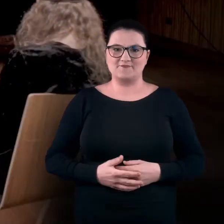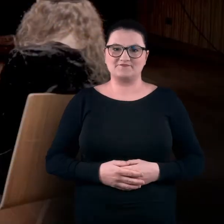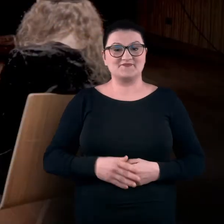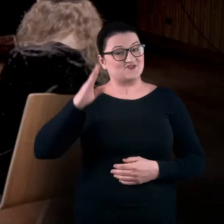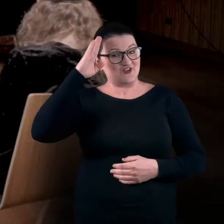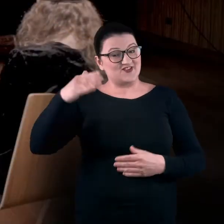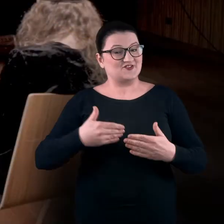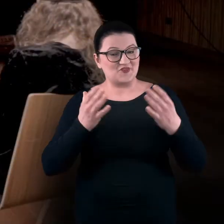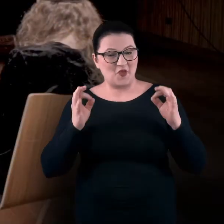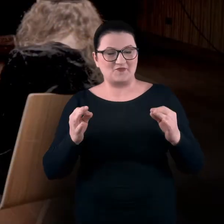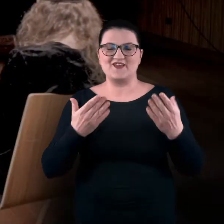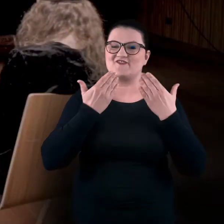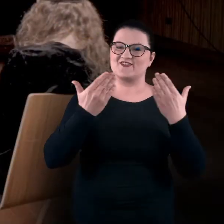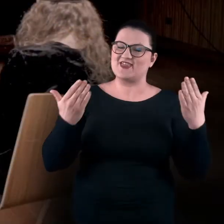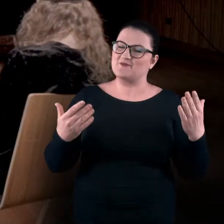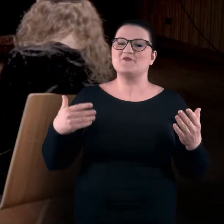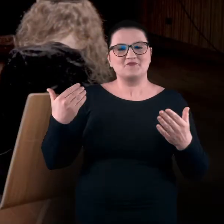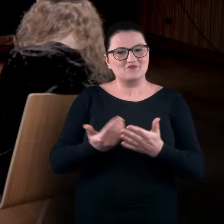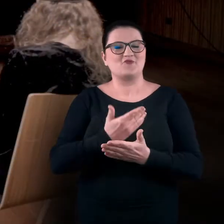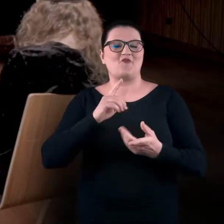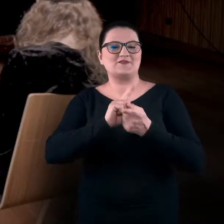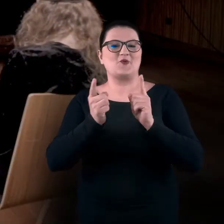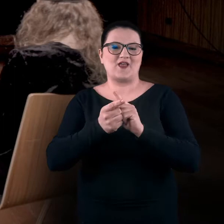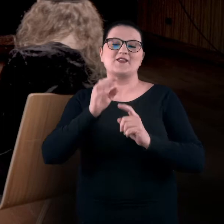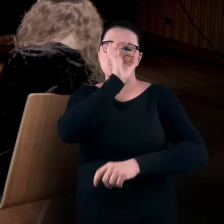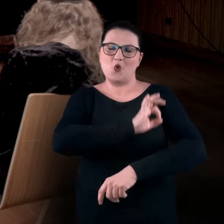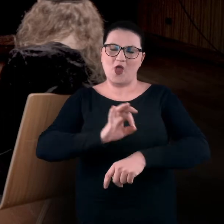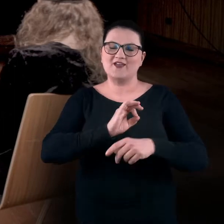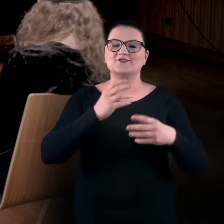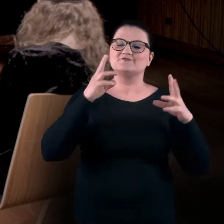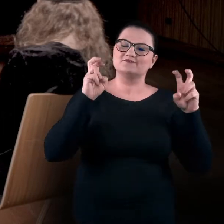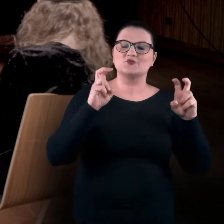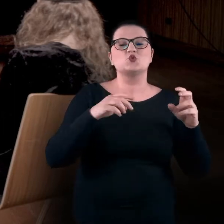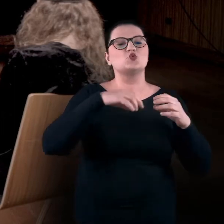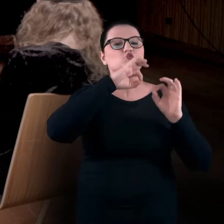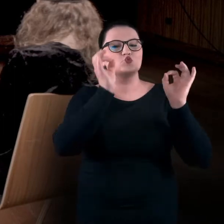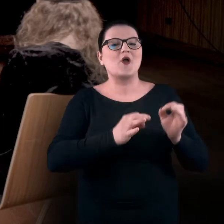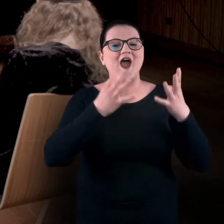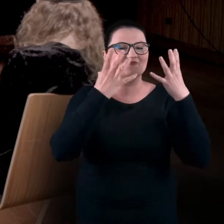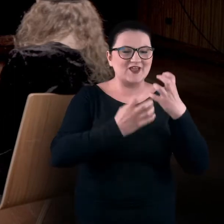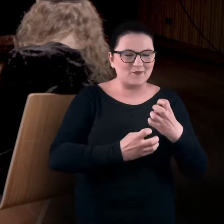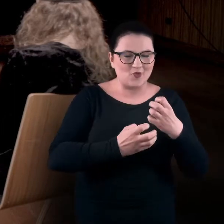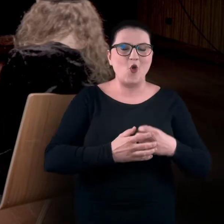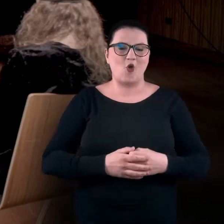Dzień dobry, witamy na kolejnym spotkaniu w ramach projektu "Sztuka w ciemno, zdalne warsztaty sensualne".